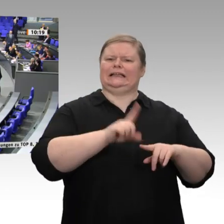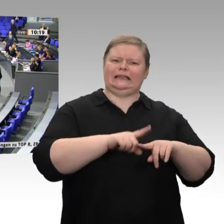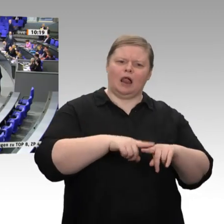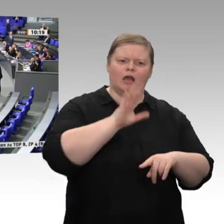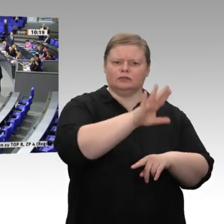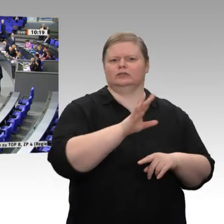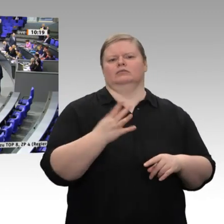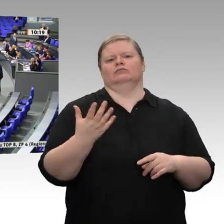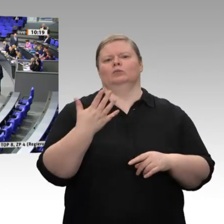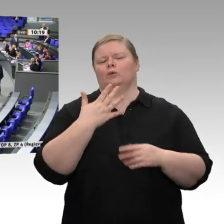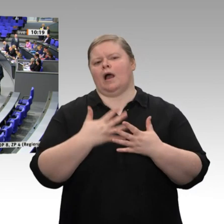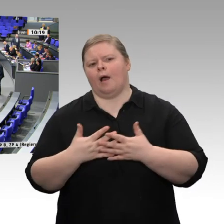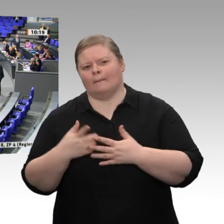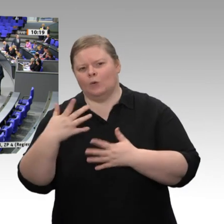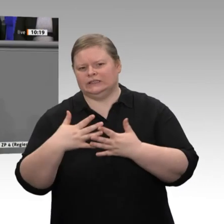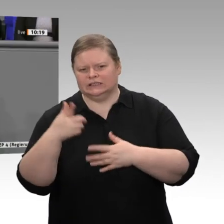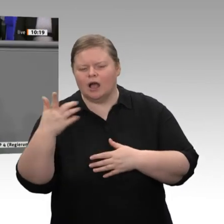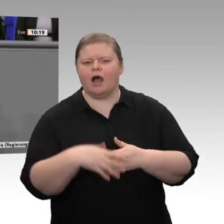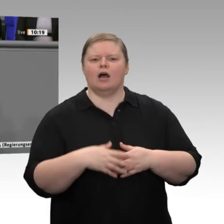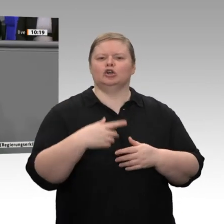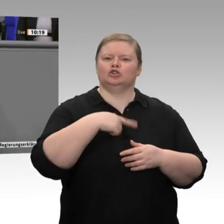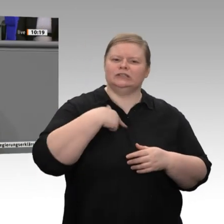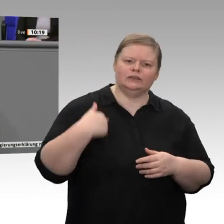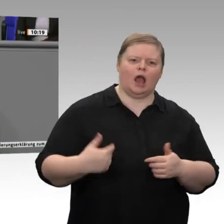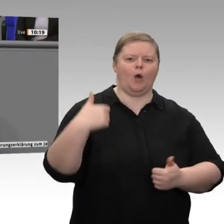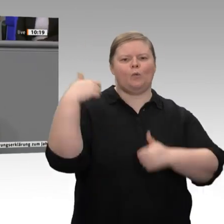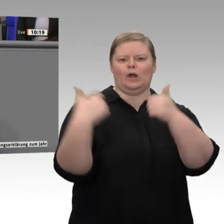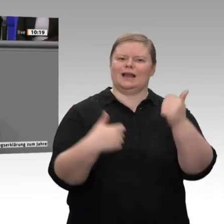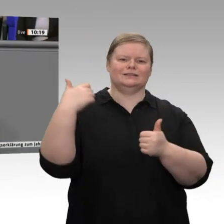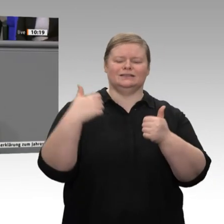wir den Leistungsbilanzüberschuss abbauen, schaden wir auch unseren europäischen Partnern.